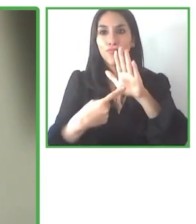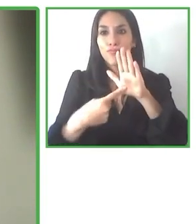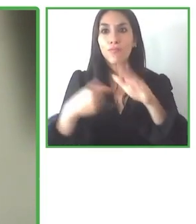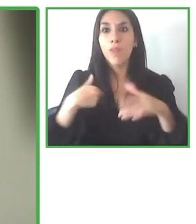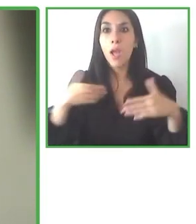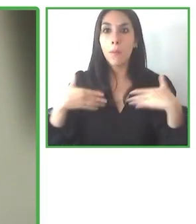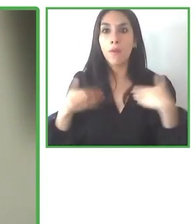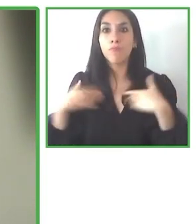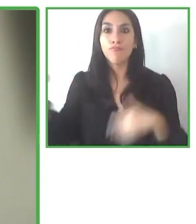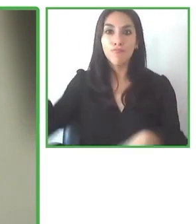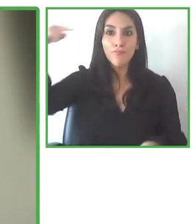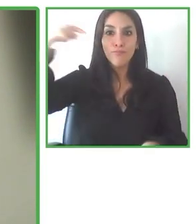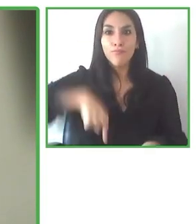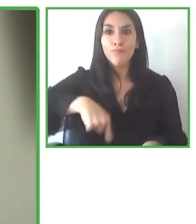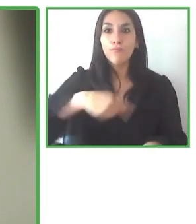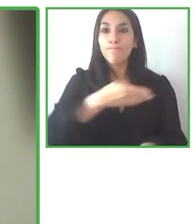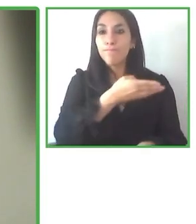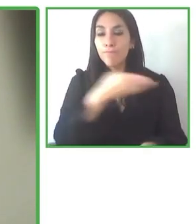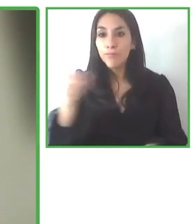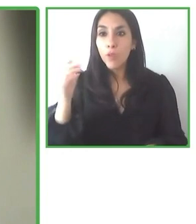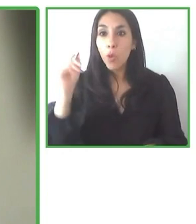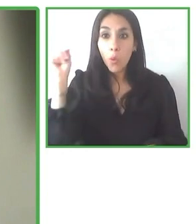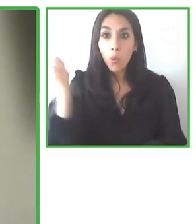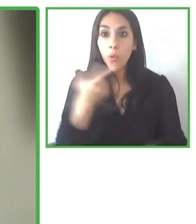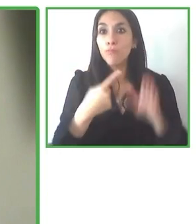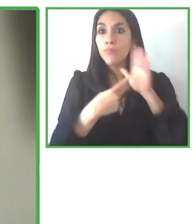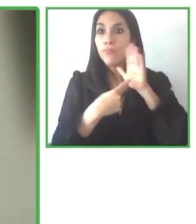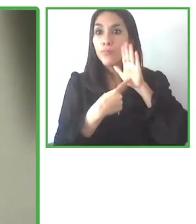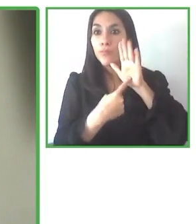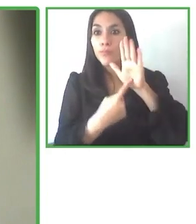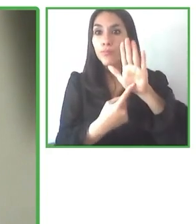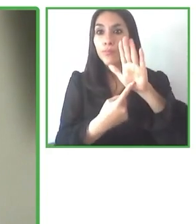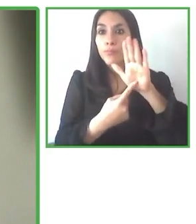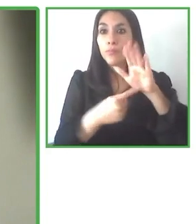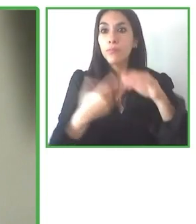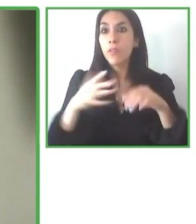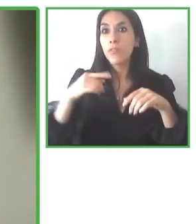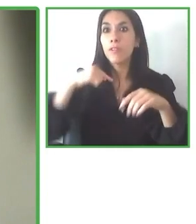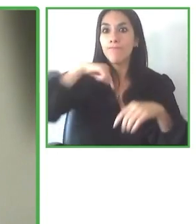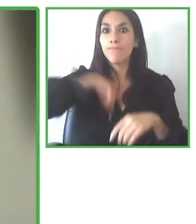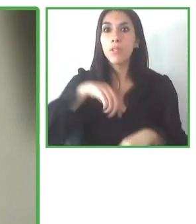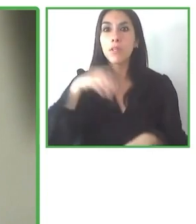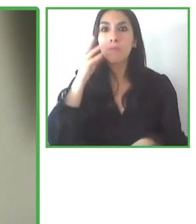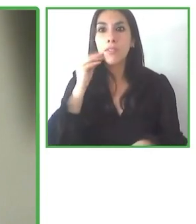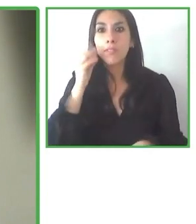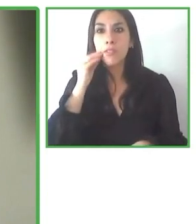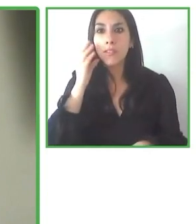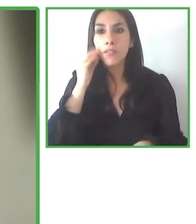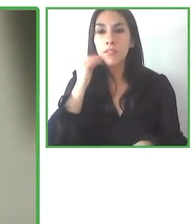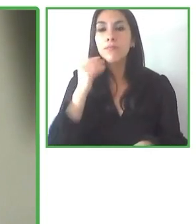Porque realmente son operaciones muy costosas, son operaciones que requieren un